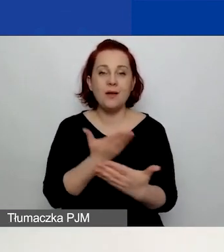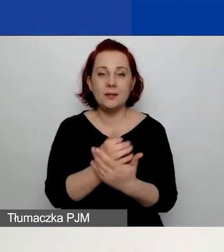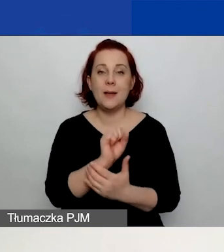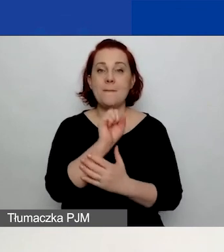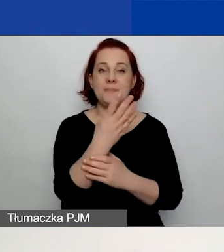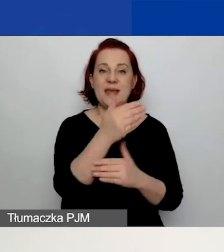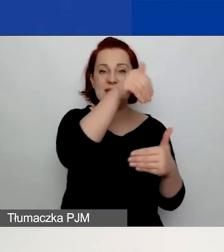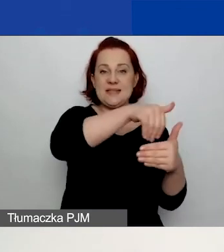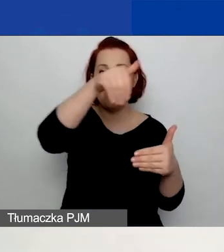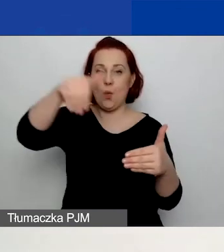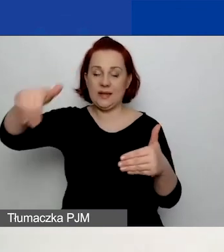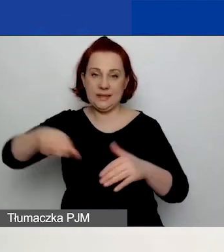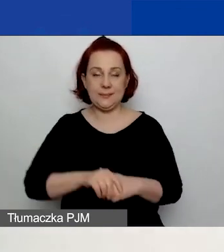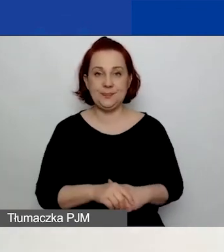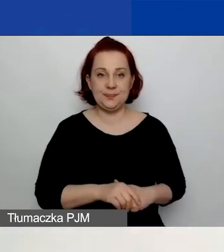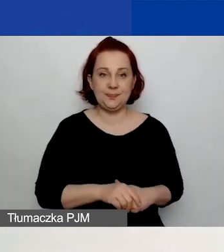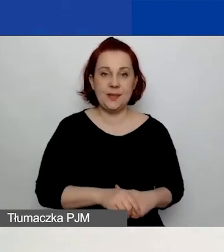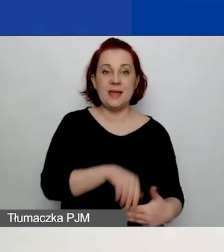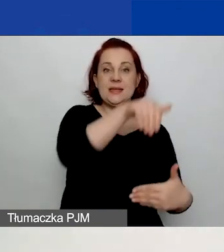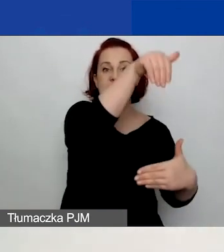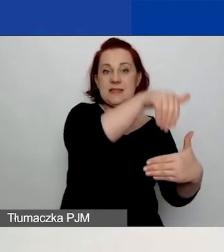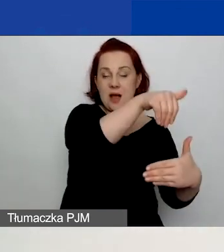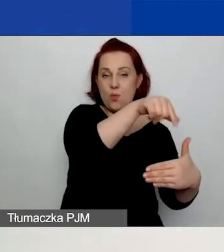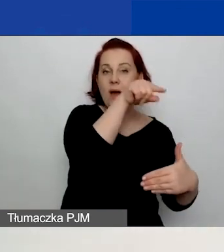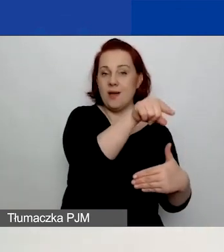To będzie zakładka dotycząca danych wnioskodawcy,